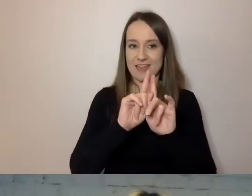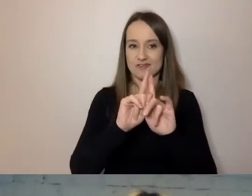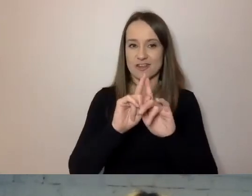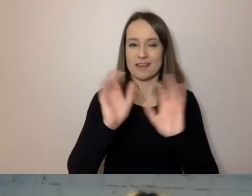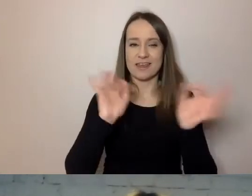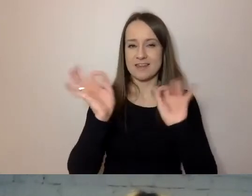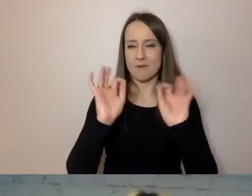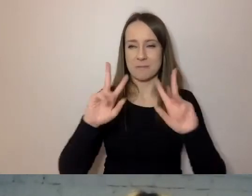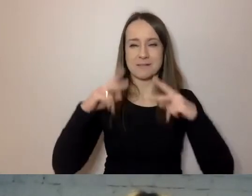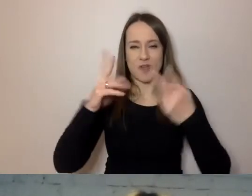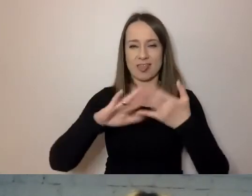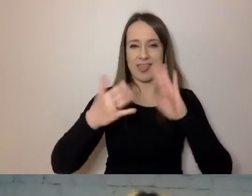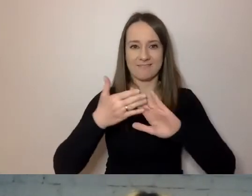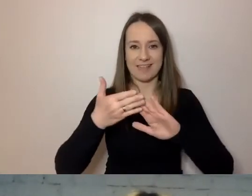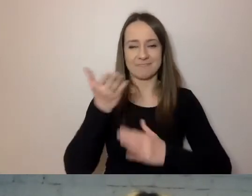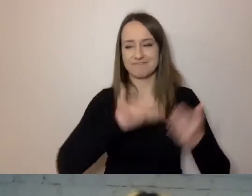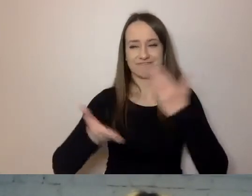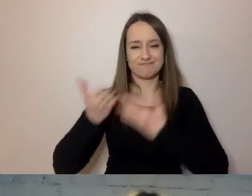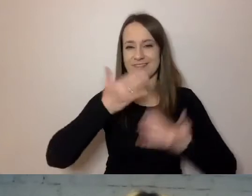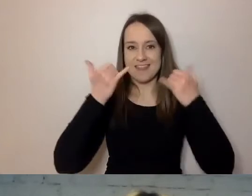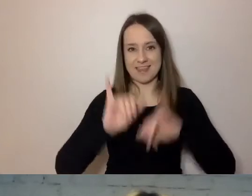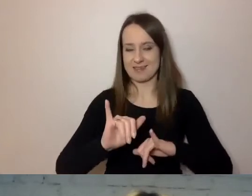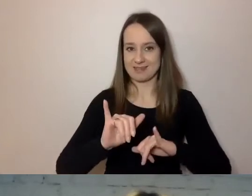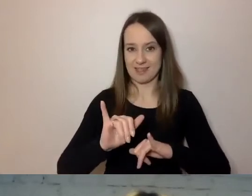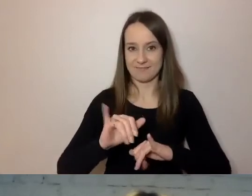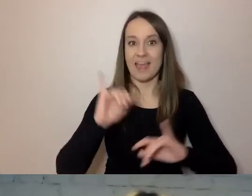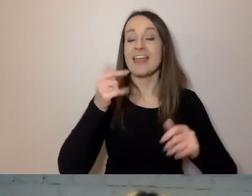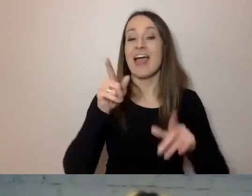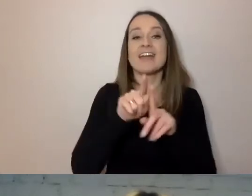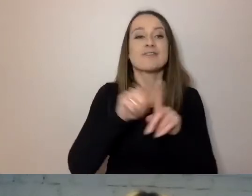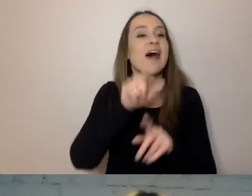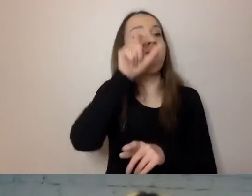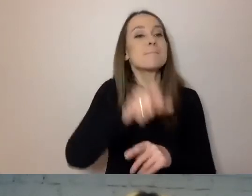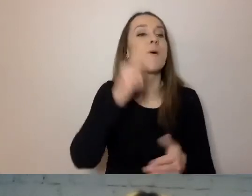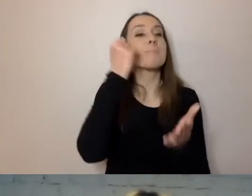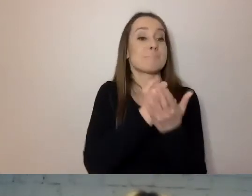aniżeli ten sam prawnik piszący pismo do wszystkich mieszkańców Warszawy.